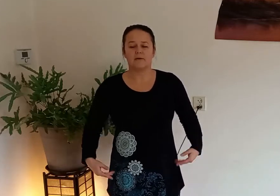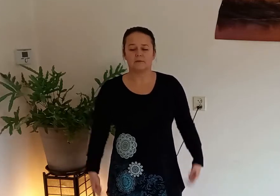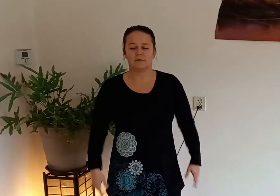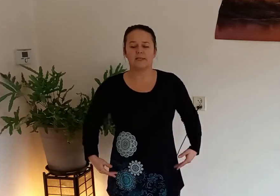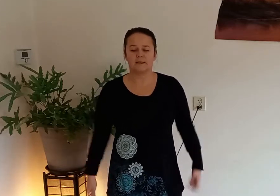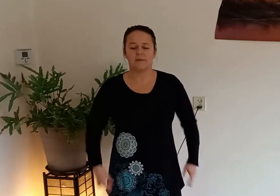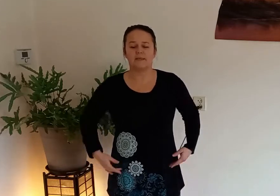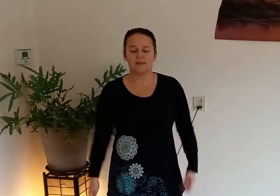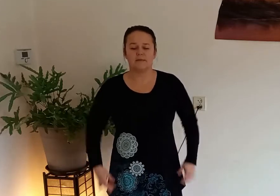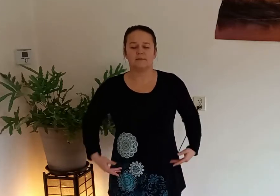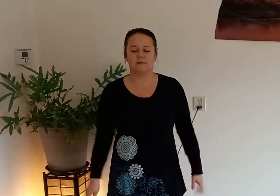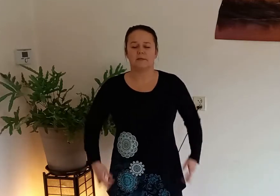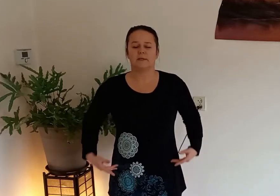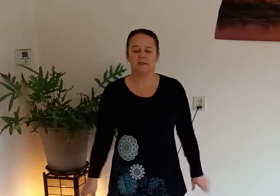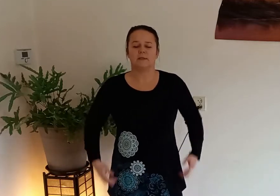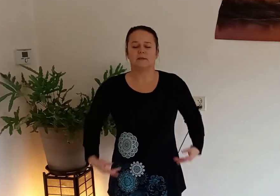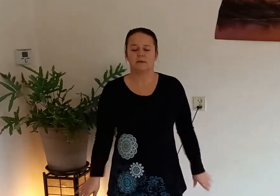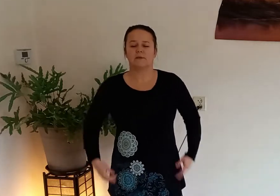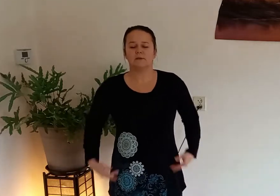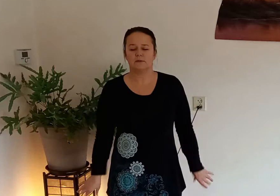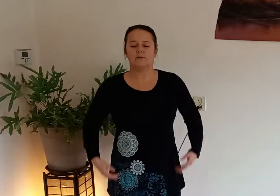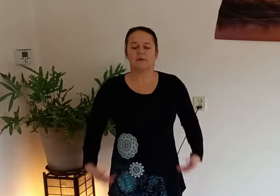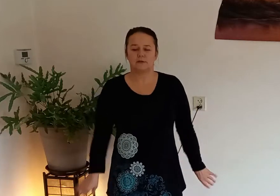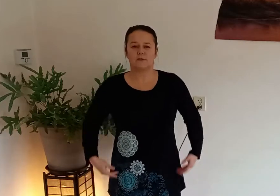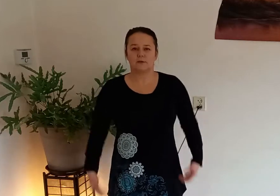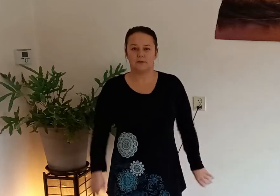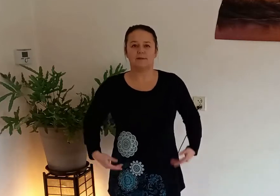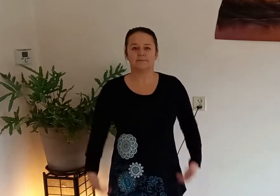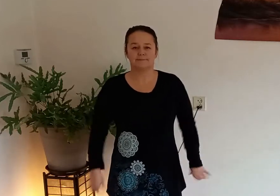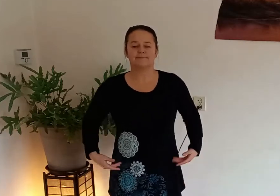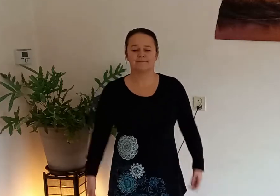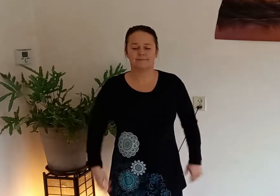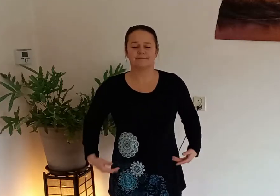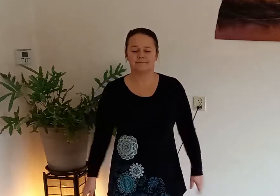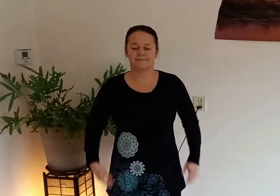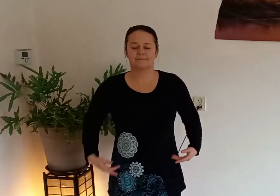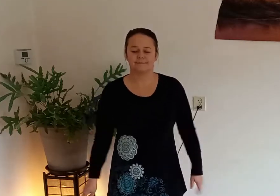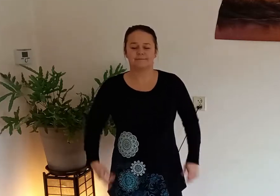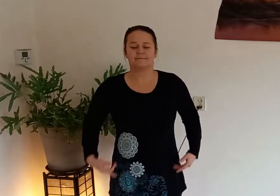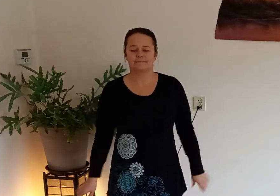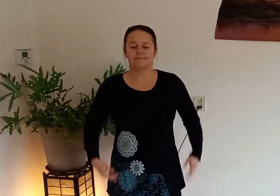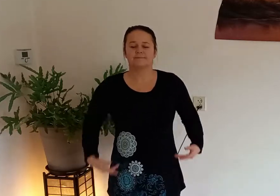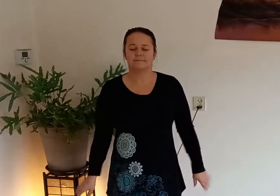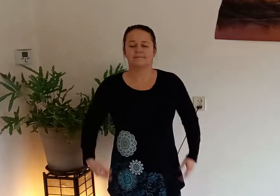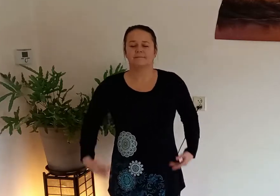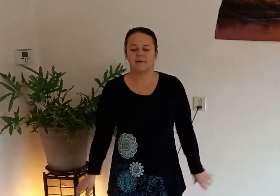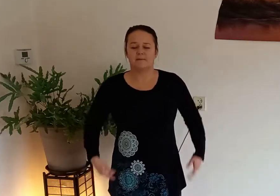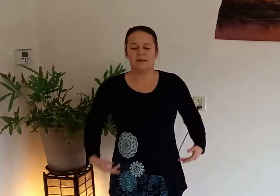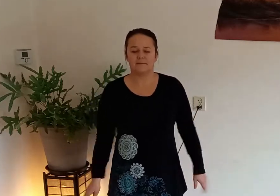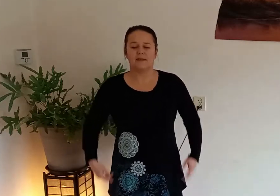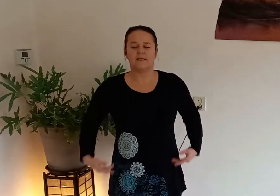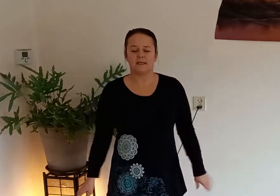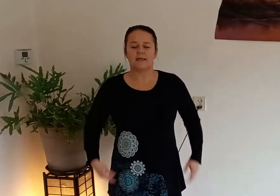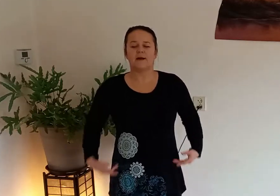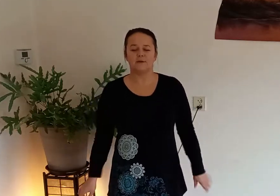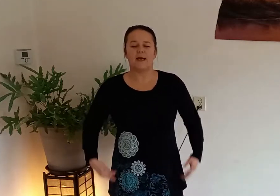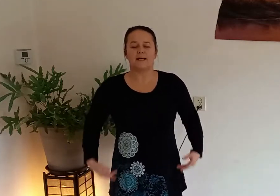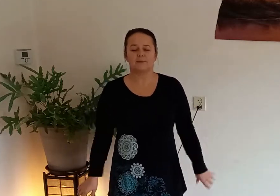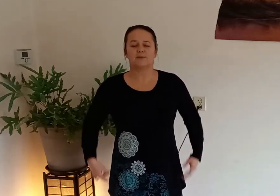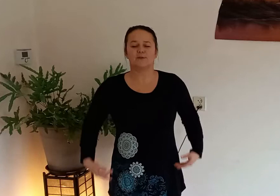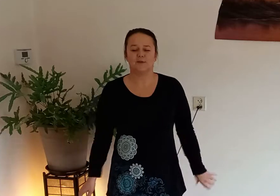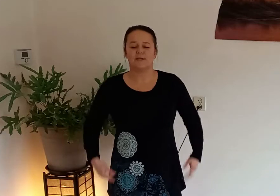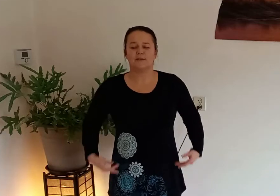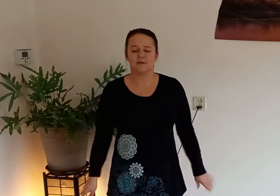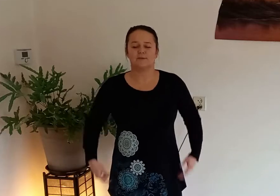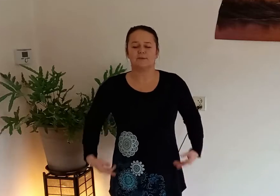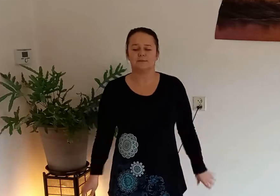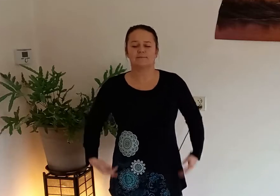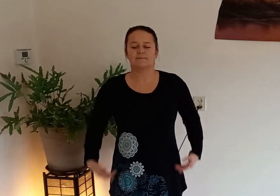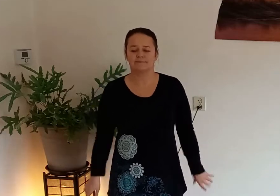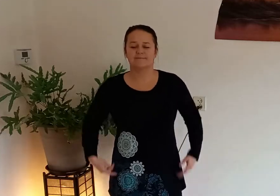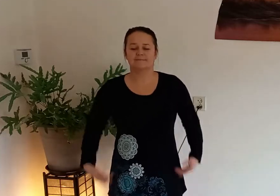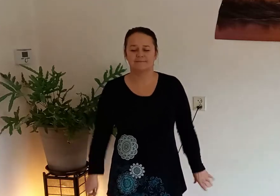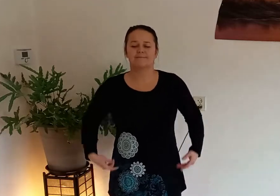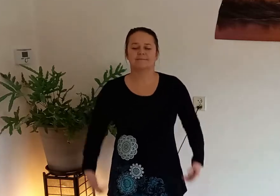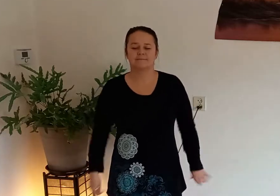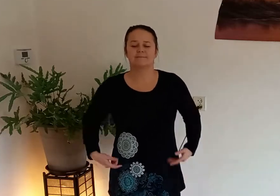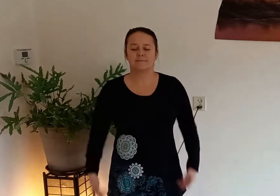dan gaan we ons lichaam eerst even rustig wakker schudden en blijf in en uit ademen door je neus